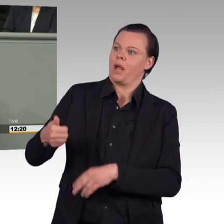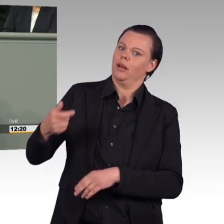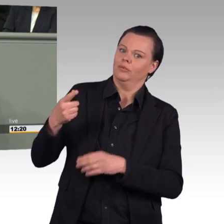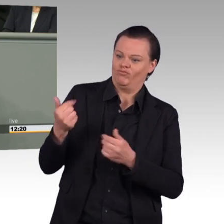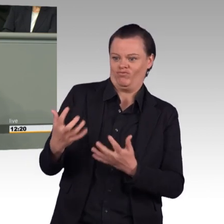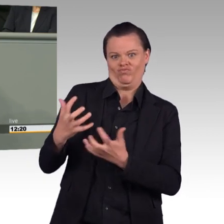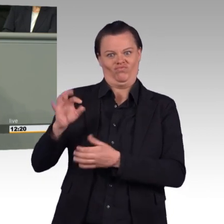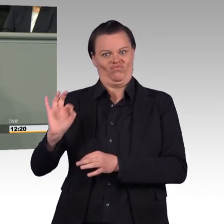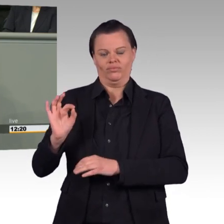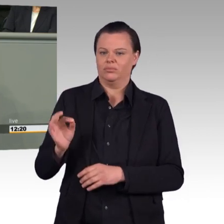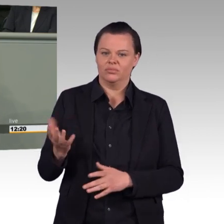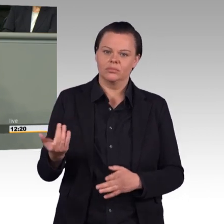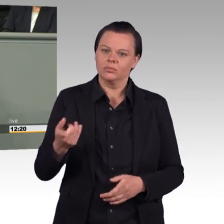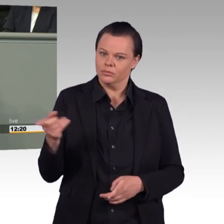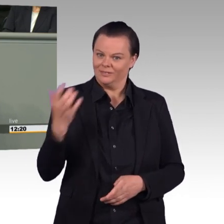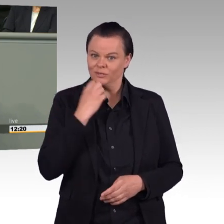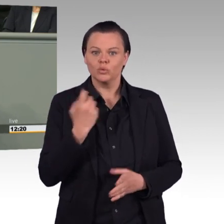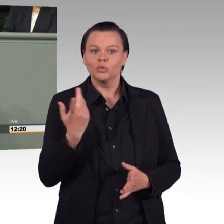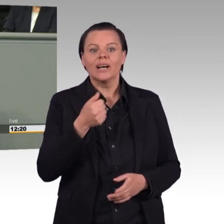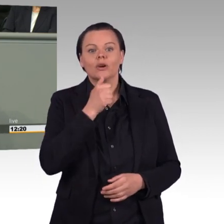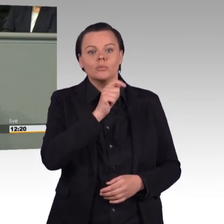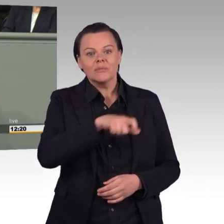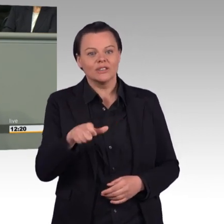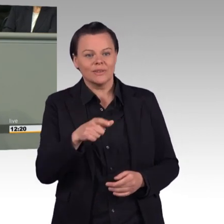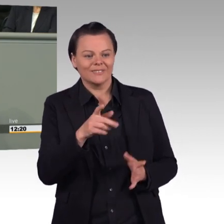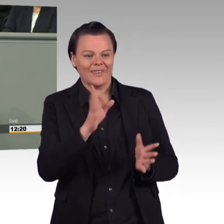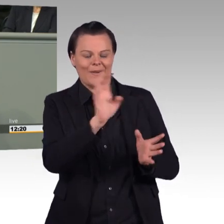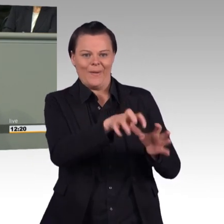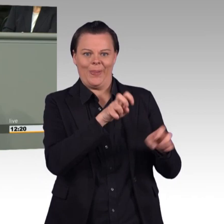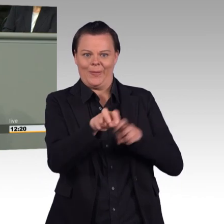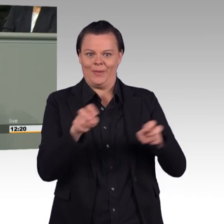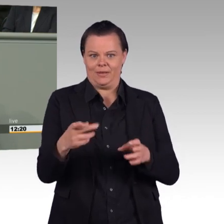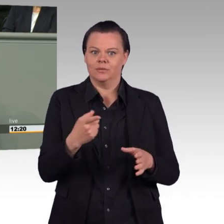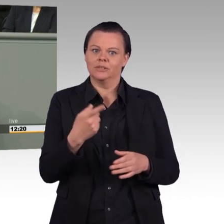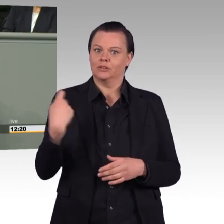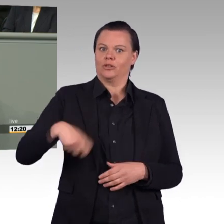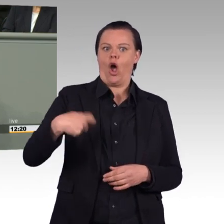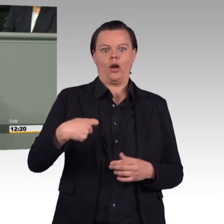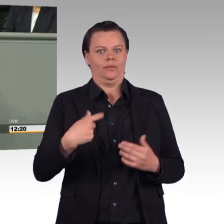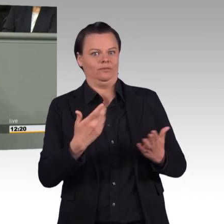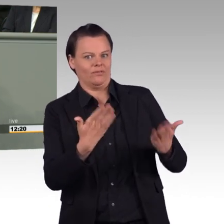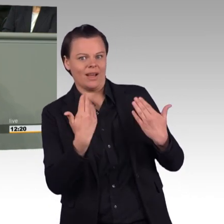mit denen die Bundeswehr die Innenstädte zupflastert, hatten wohl nicht den gewünschten Erfolg.